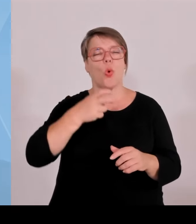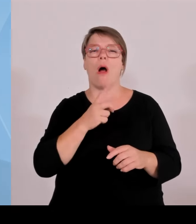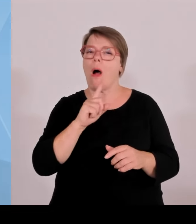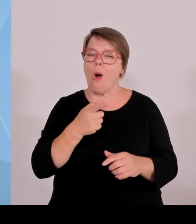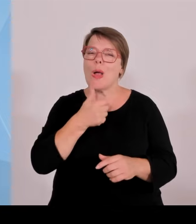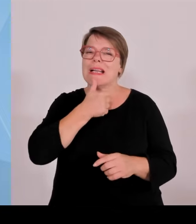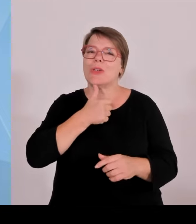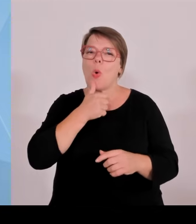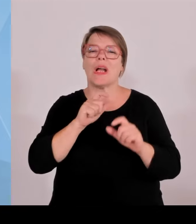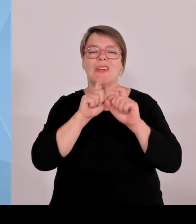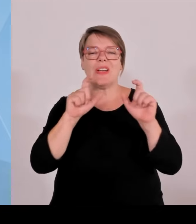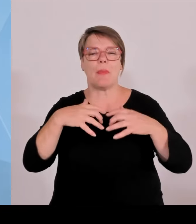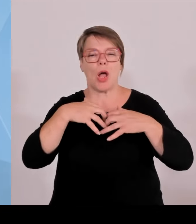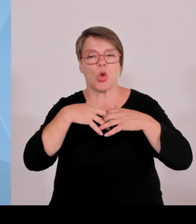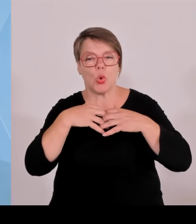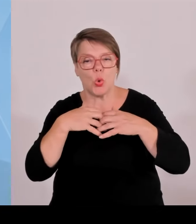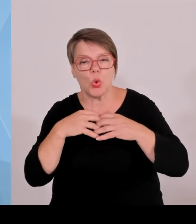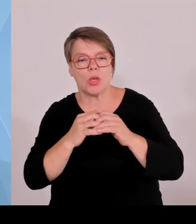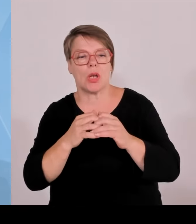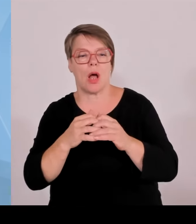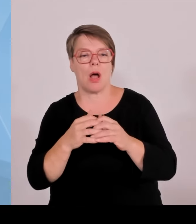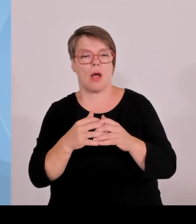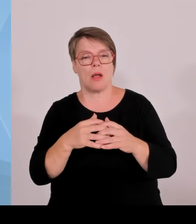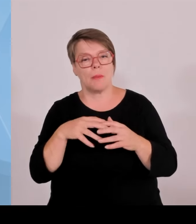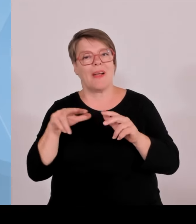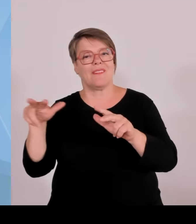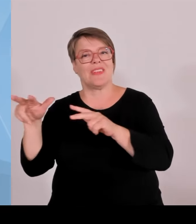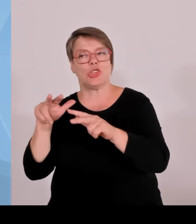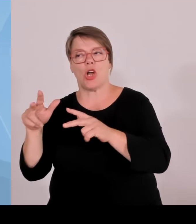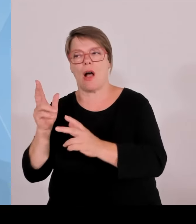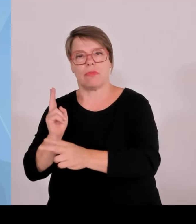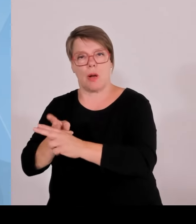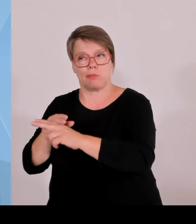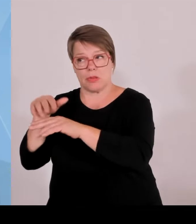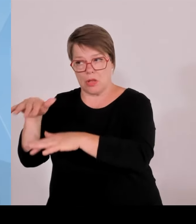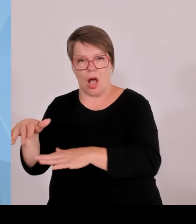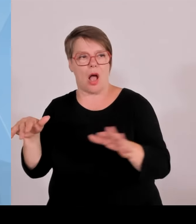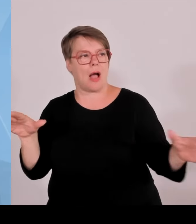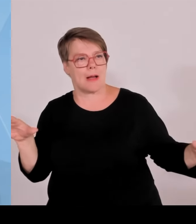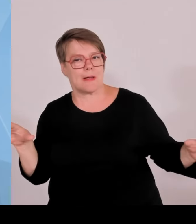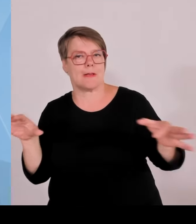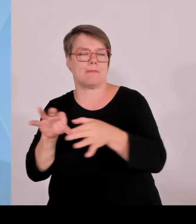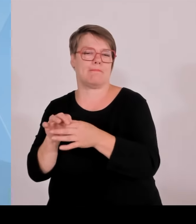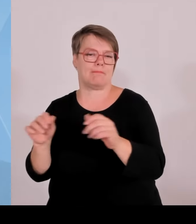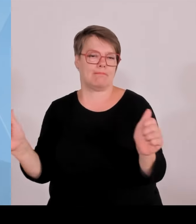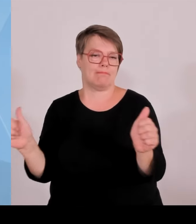Startup, wenn sie mit dem kooperieren. Und ein junges Startup, das vielleicht die Kontakte noch nicht so